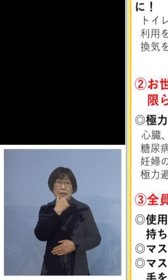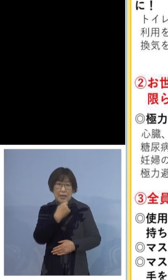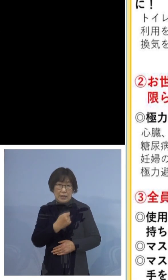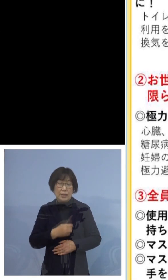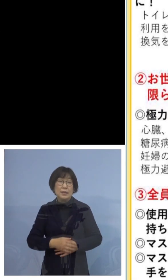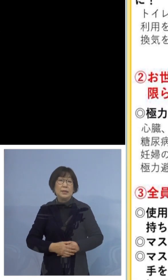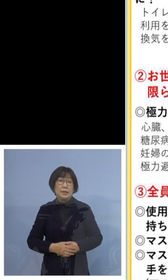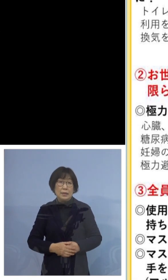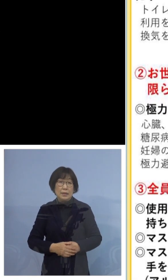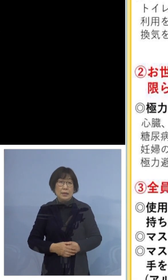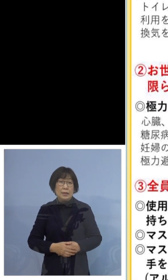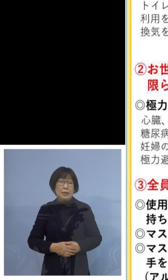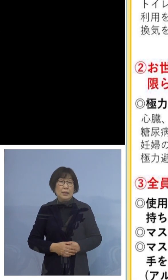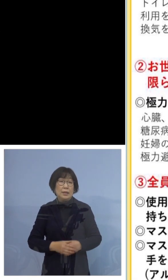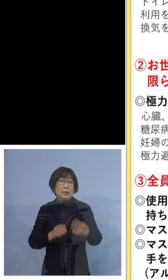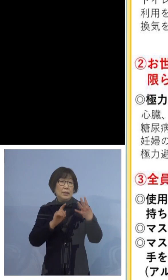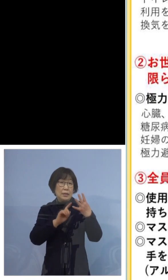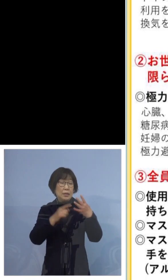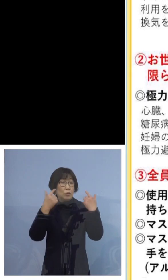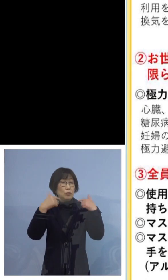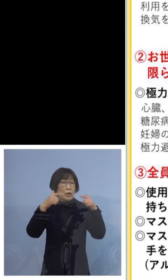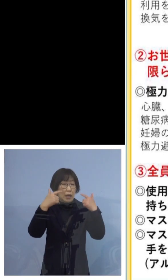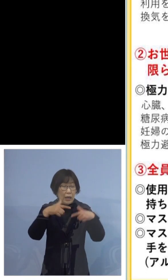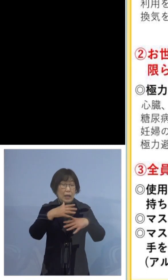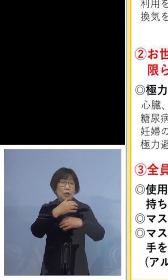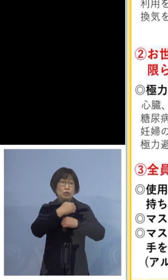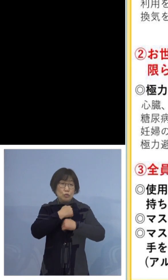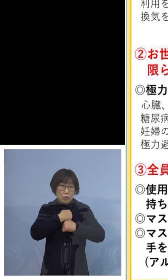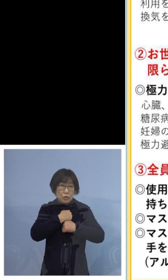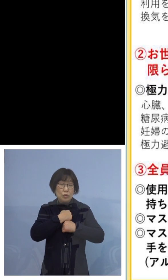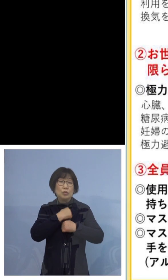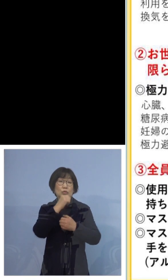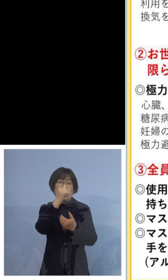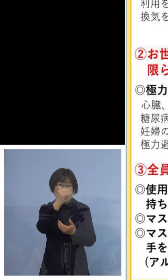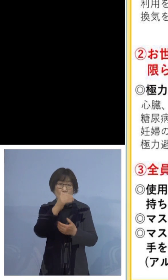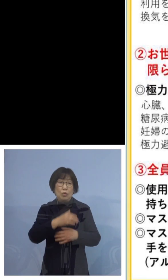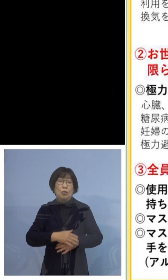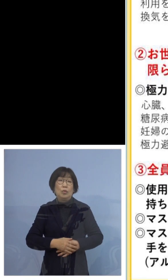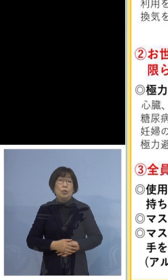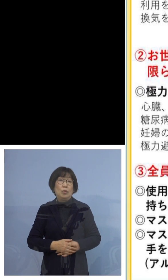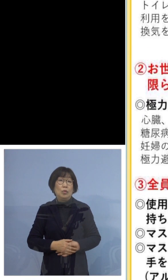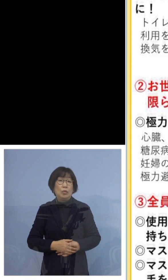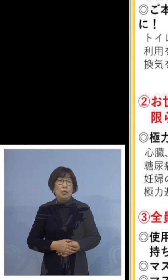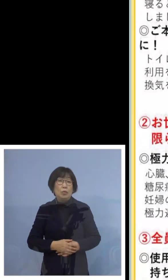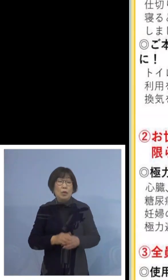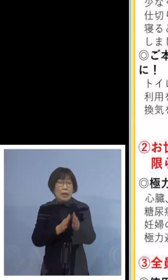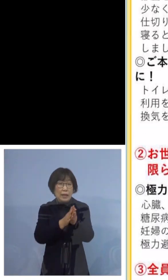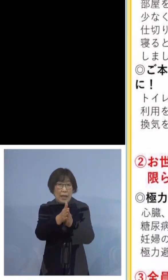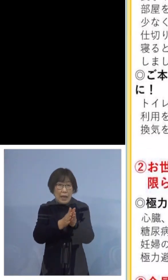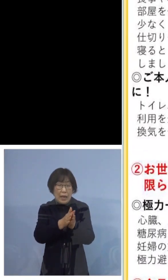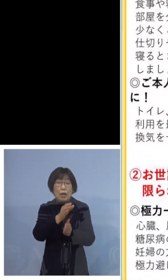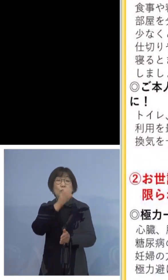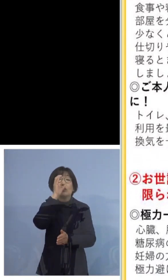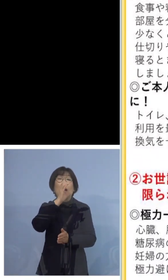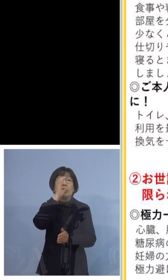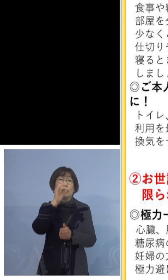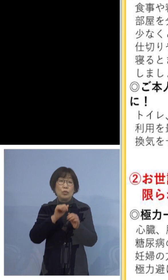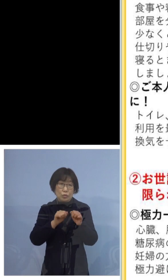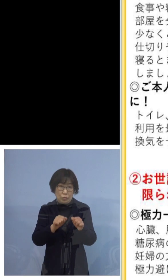また、普段から注意する点といたしましては 手洗い、うがいをしましょう